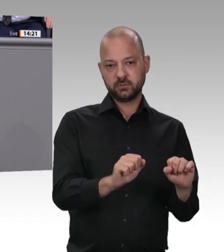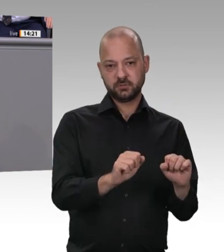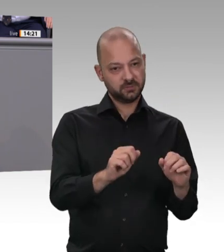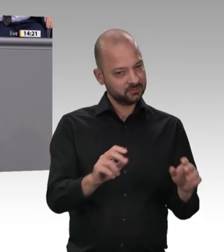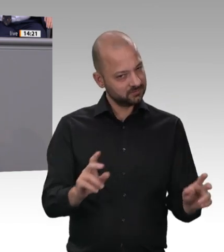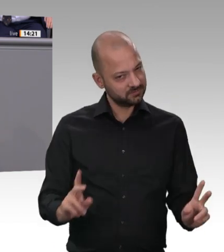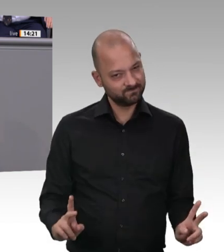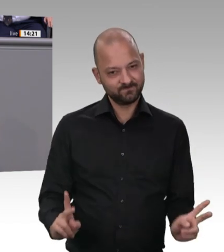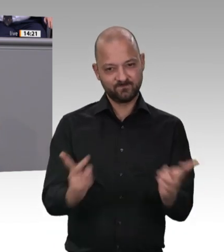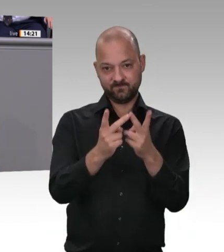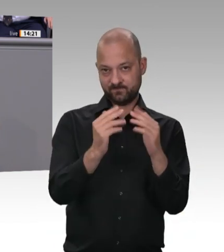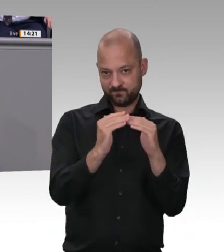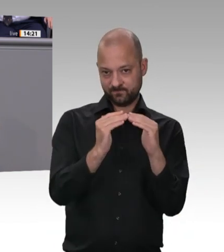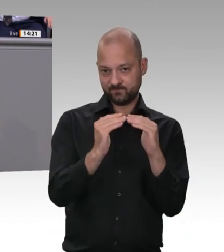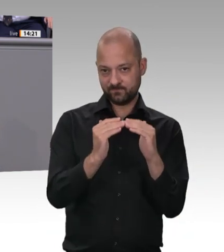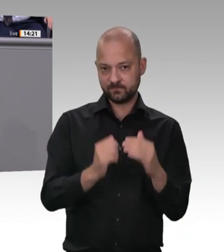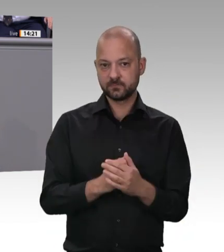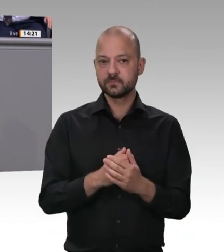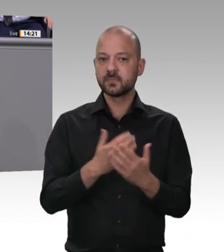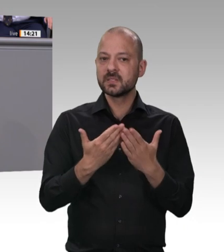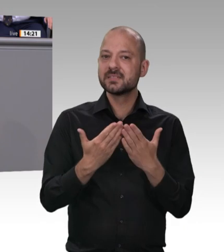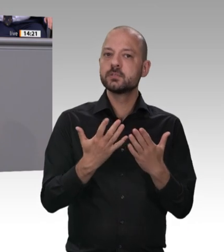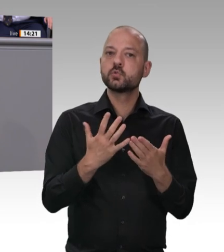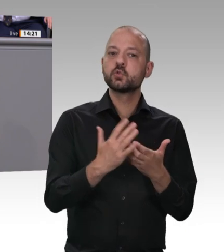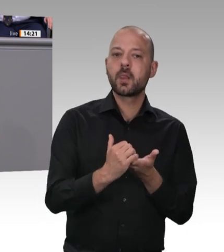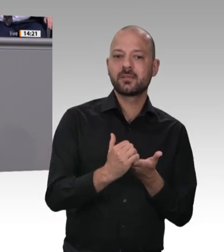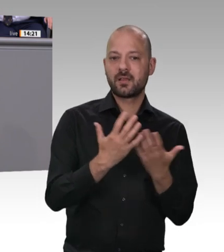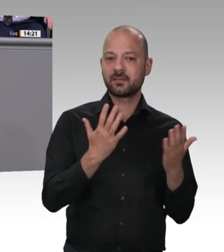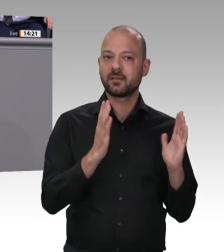Dazu gehört übrigens auch, dass die Menschen, die in dieser Branche